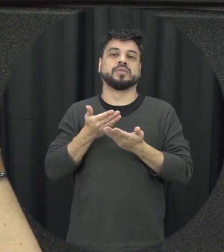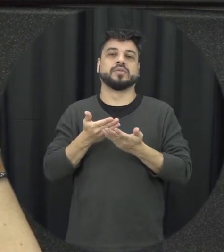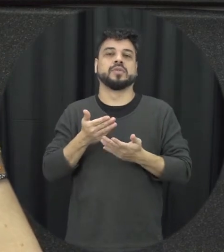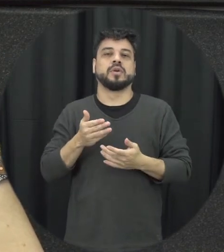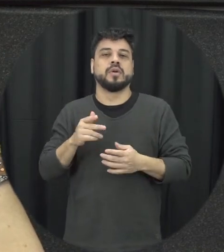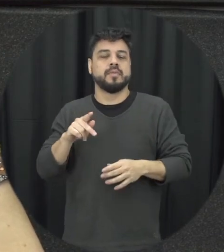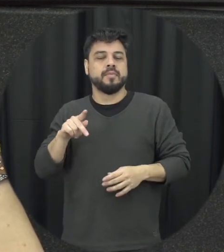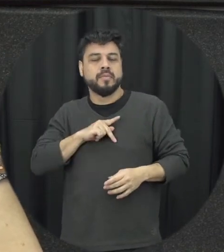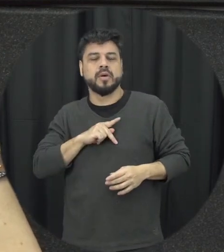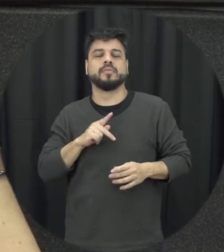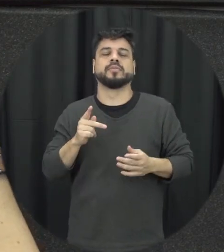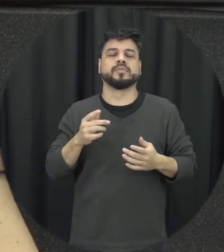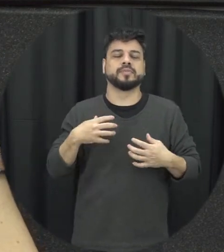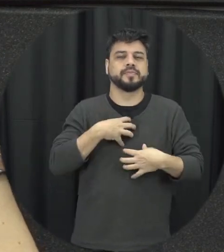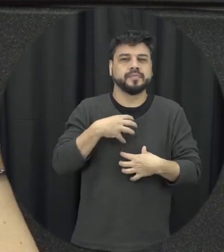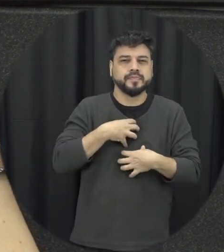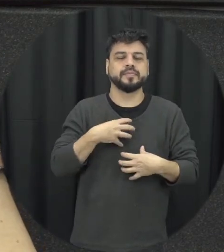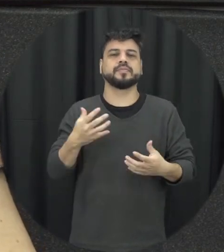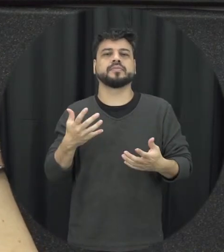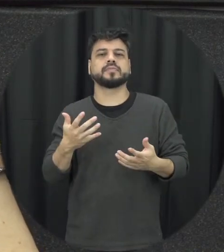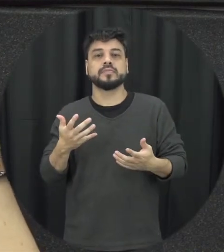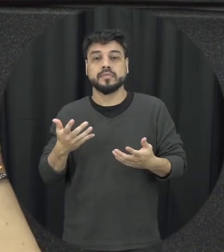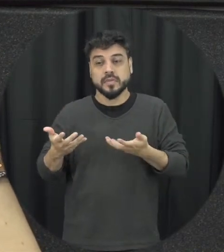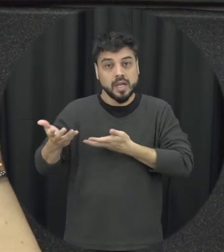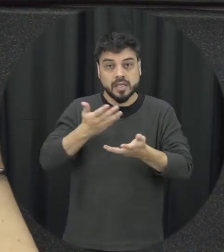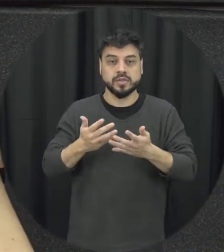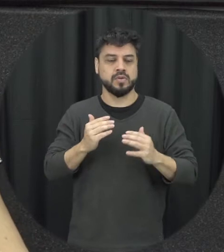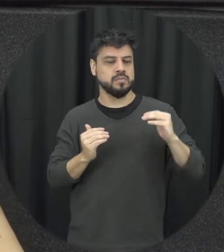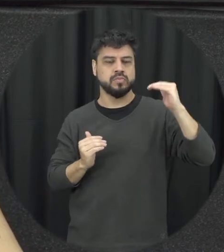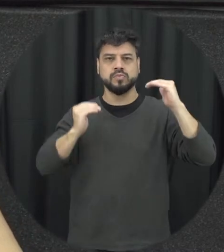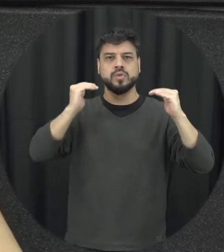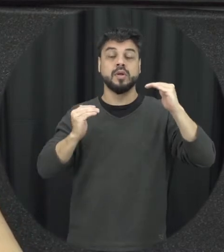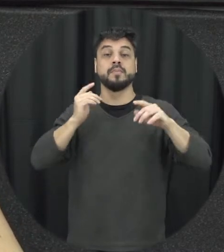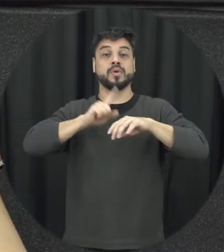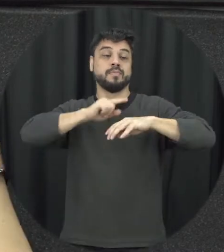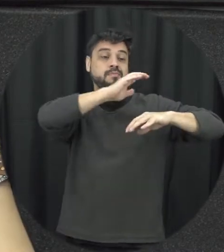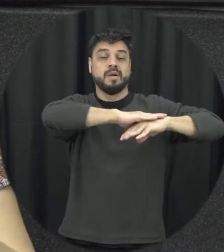papéis de gênero que muitas vezes tradicionamente estão muito rígidos e ser mulher desse jeito ser